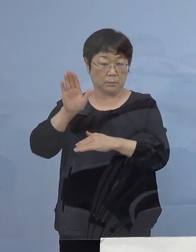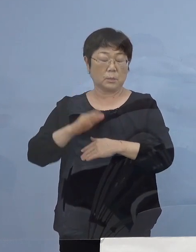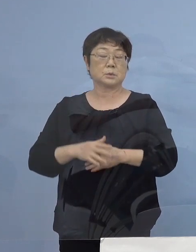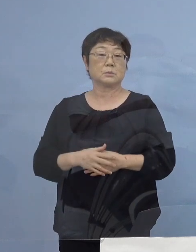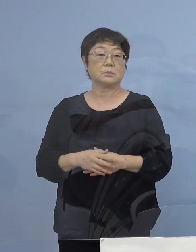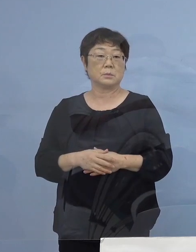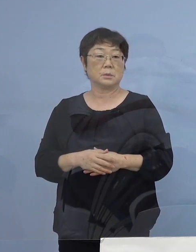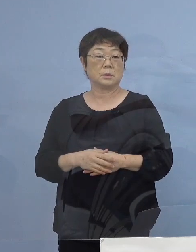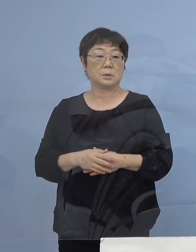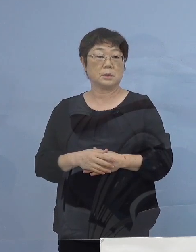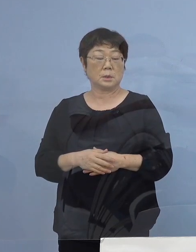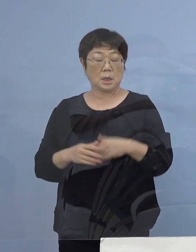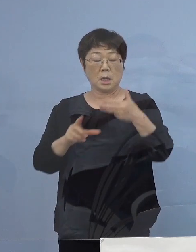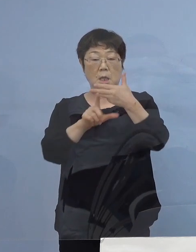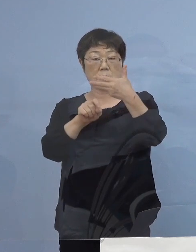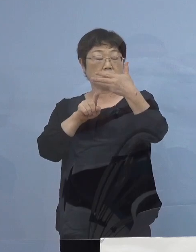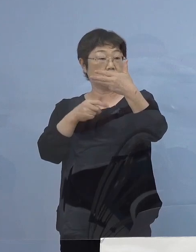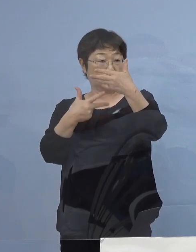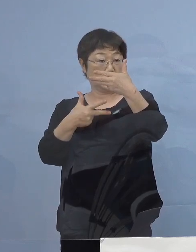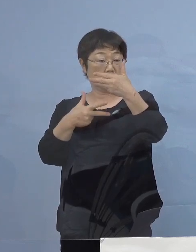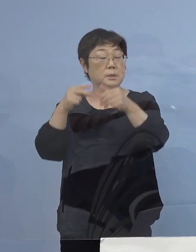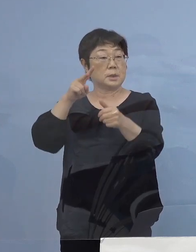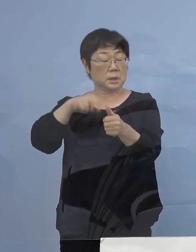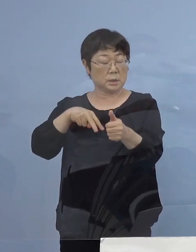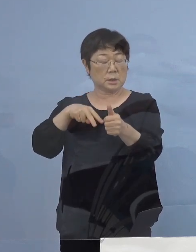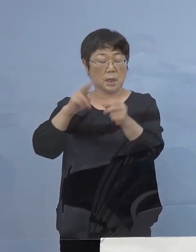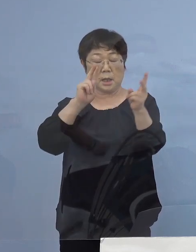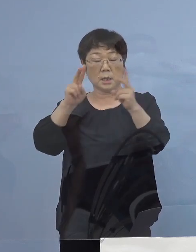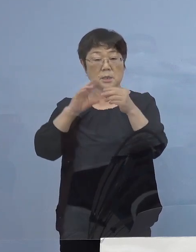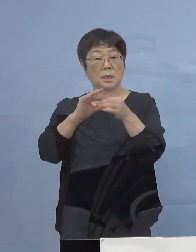（8月）17日に認定をした 会社関連クラスターにおいても